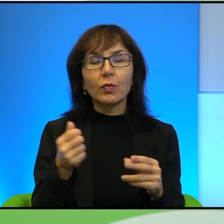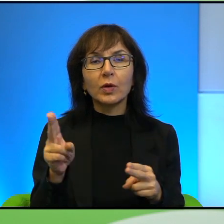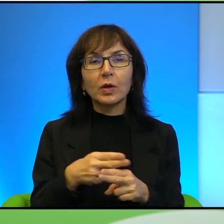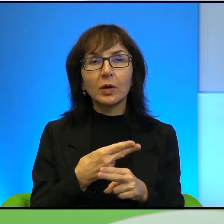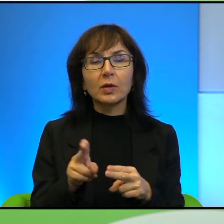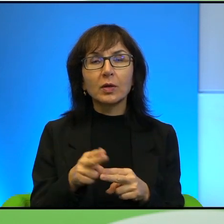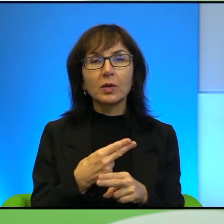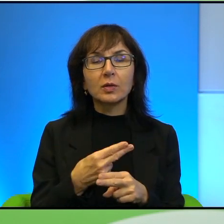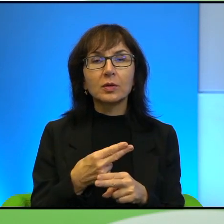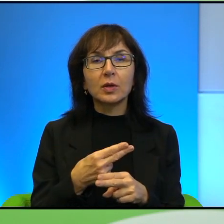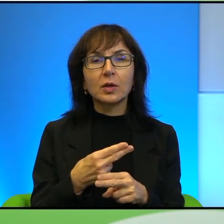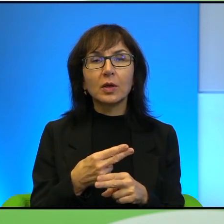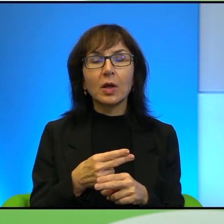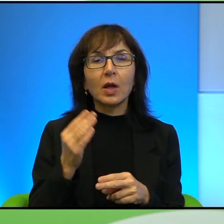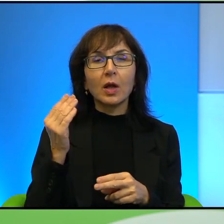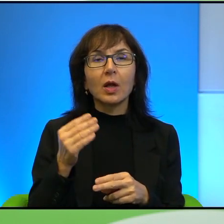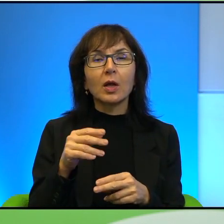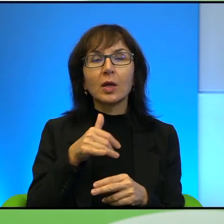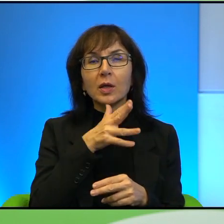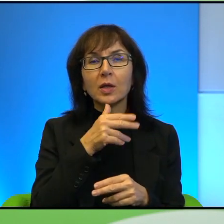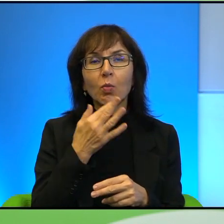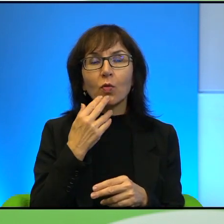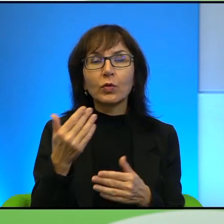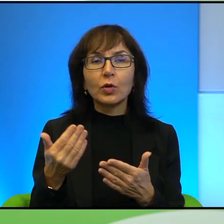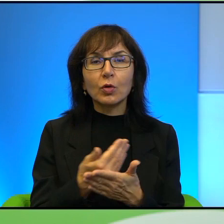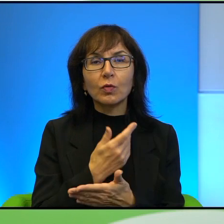Ale o Izraelu mówi się, że to jest państwo nowoczesne, o Arabach mówi się,